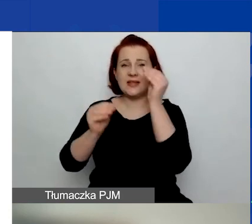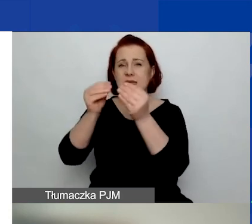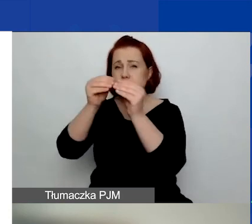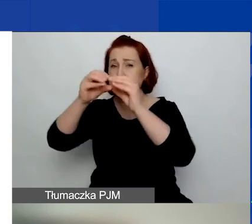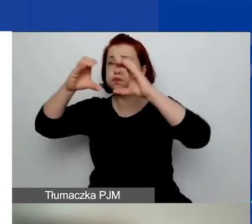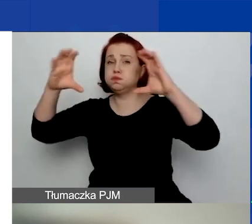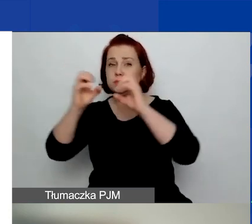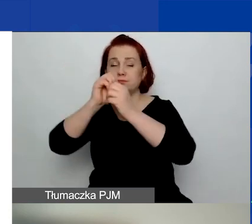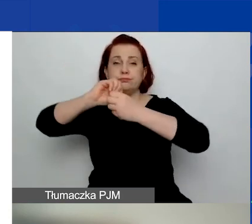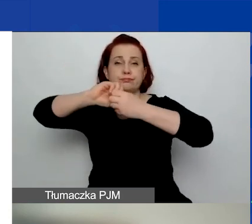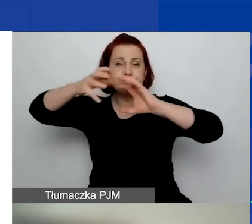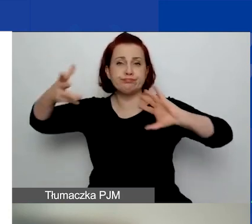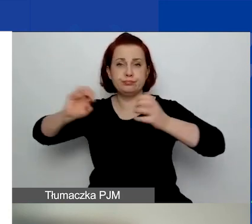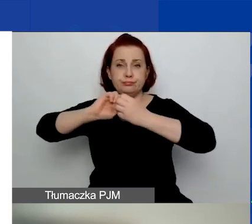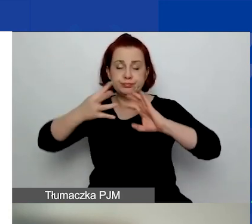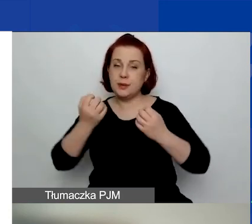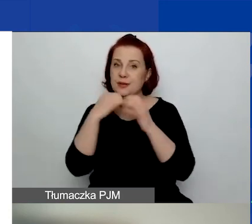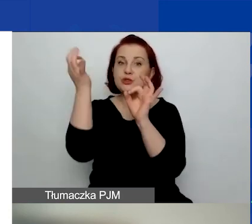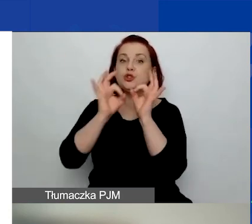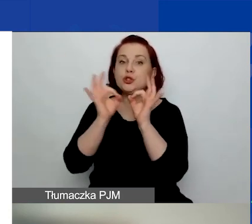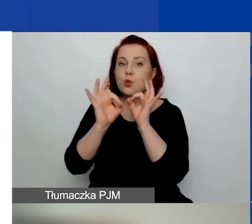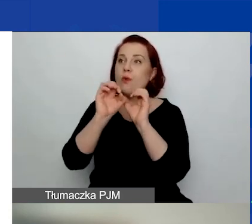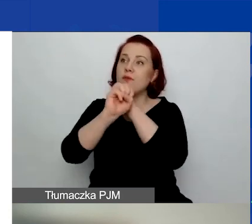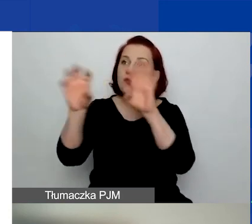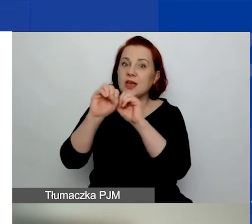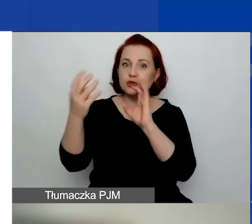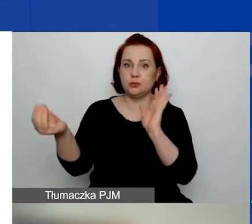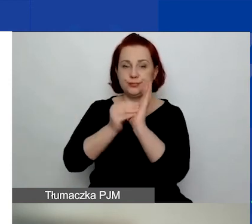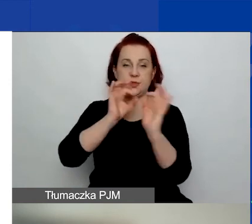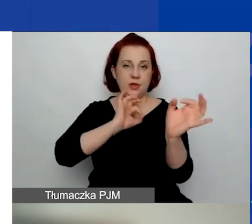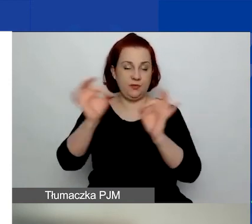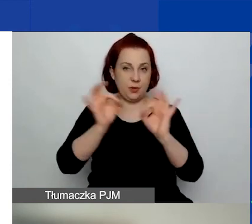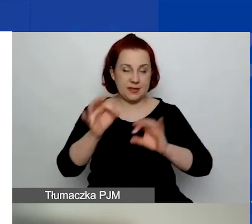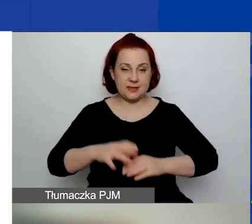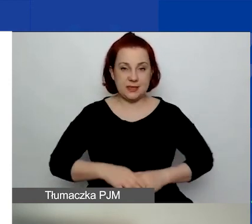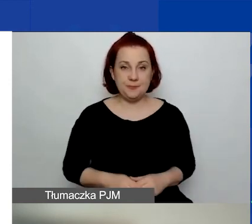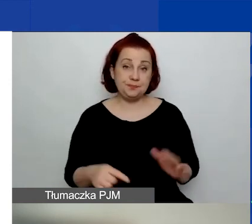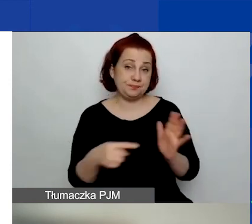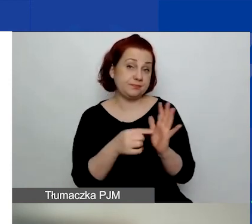jest bardzo wiele uszczegółowień i dojaśnień w kwestii tego,